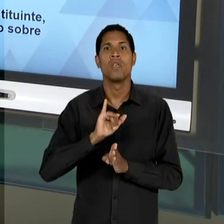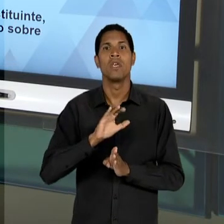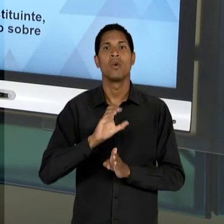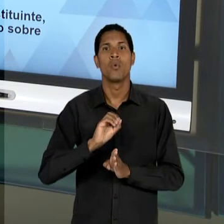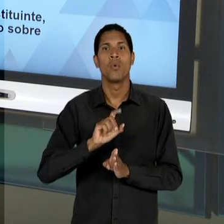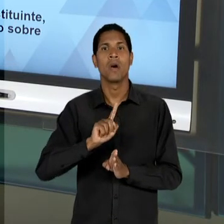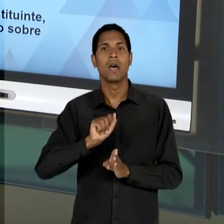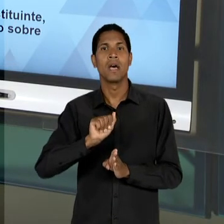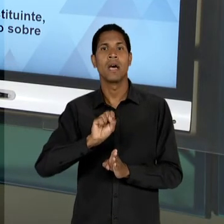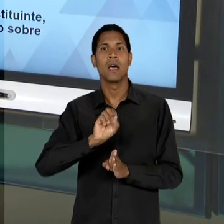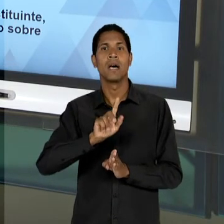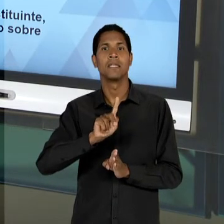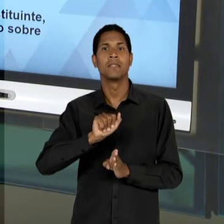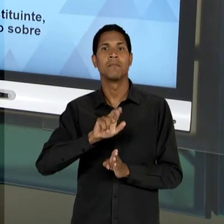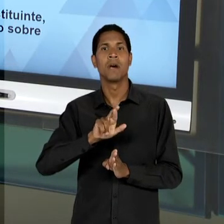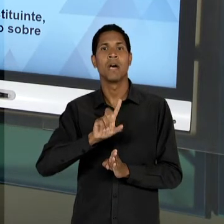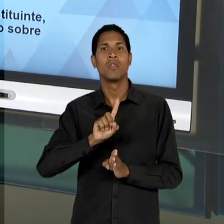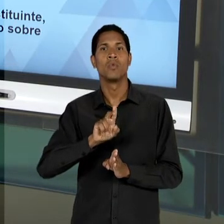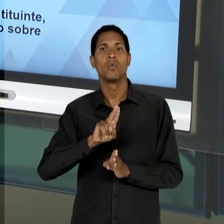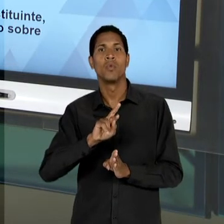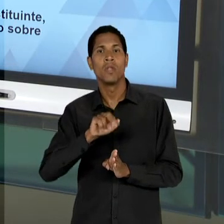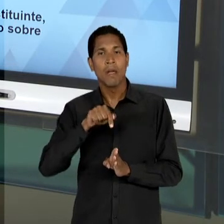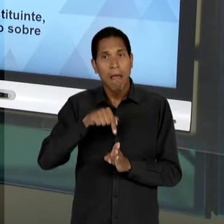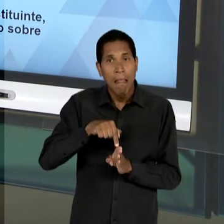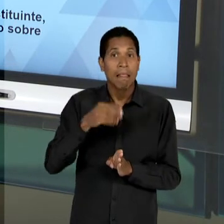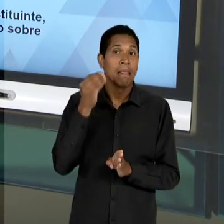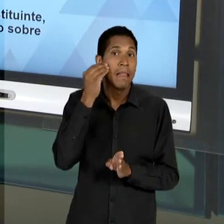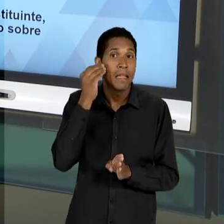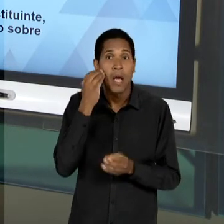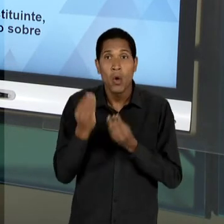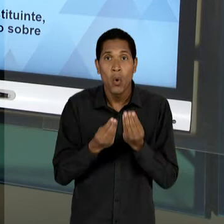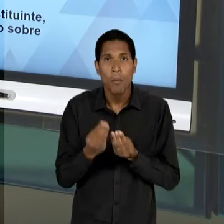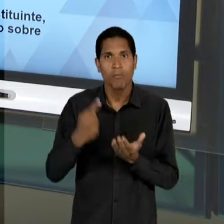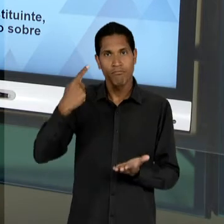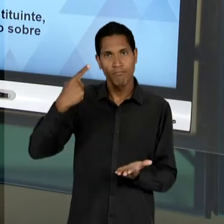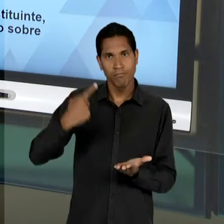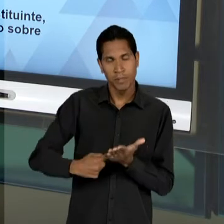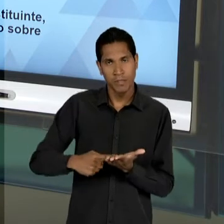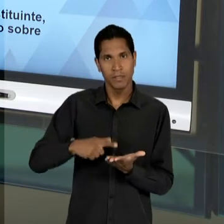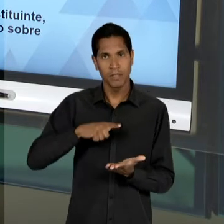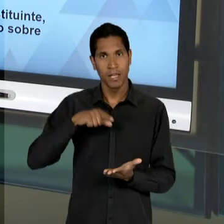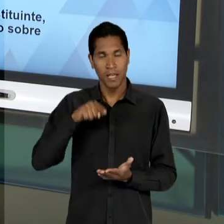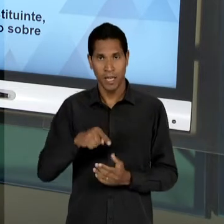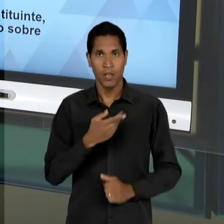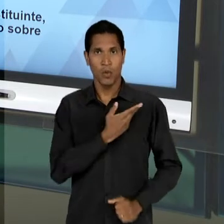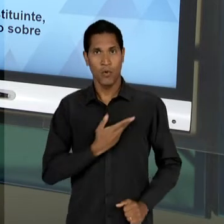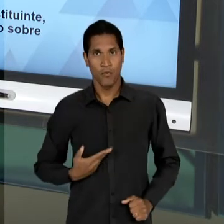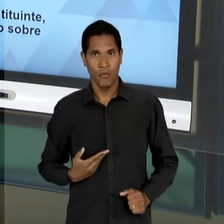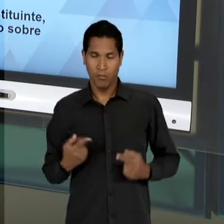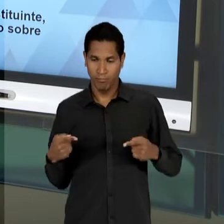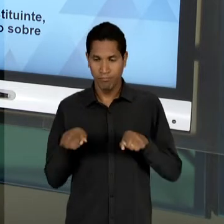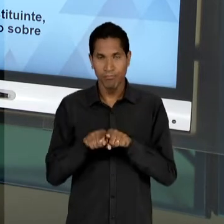EDUCADORES LIBERAIS EM REAFIRMAR O COMPROMISSO DO ESTADO COM A EDUCAÇÃO, NA SUA OFERTA E NO SEU